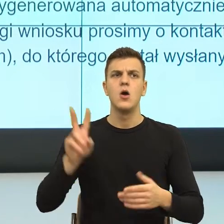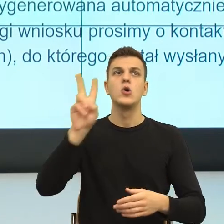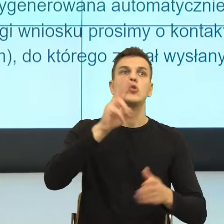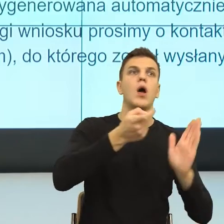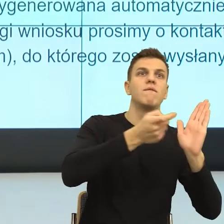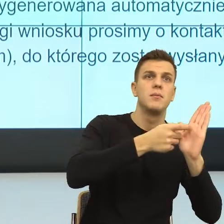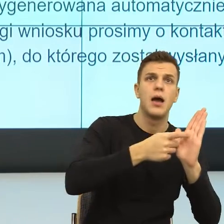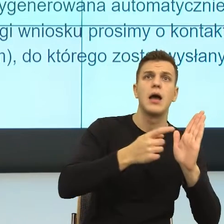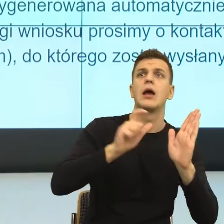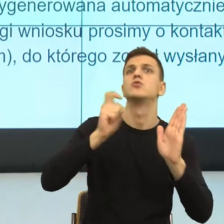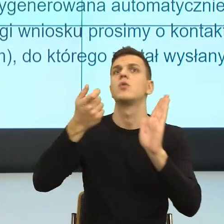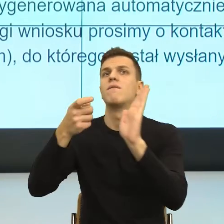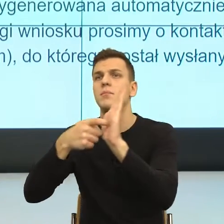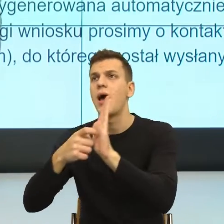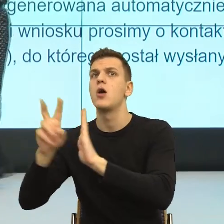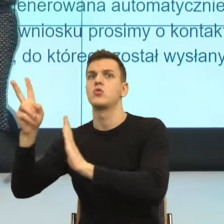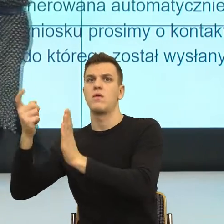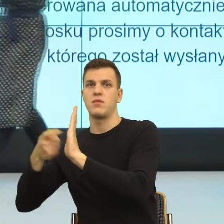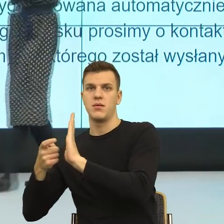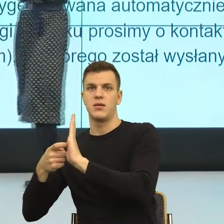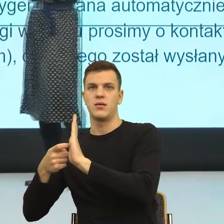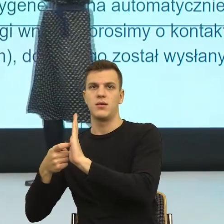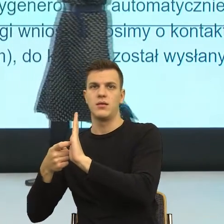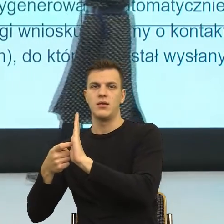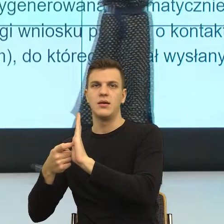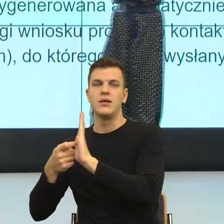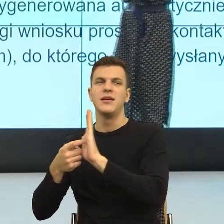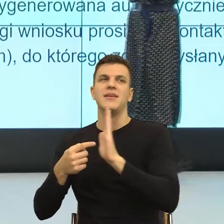Zachęcam do tego myślenia tą metaforą sceny teatralnej.